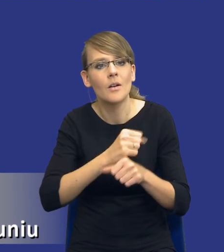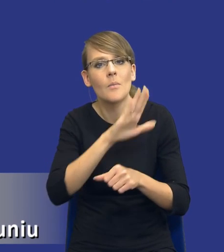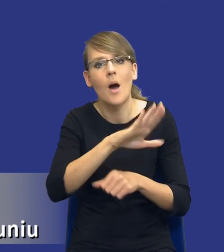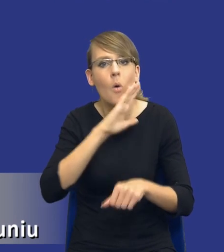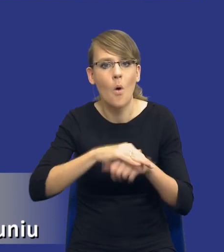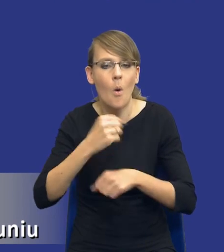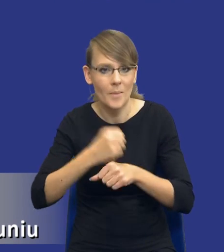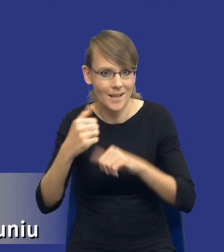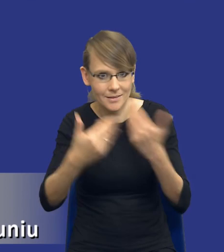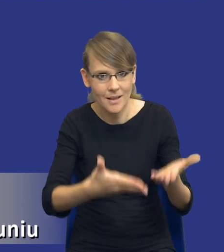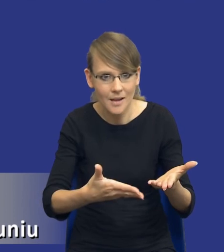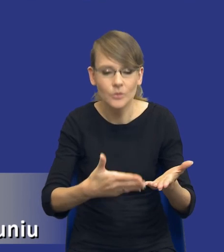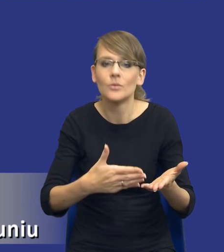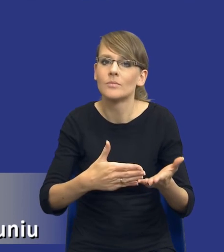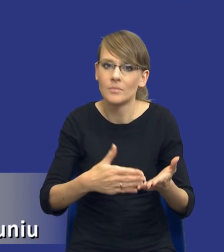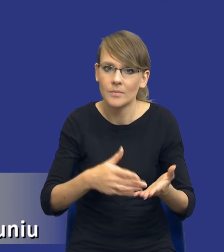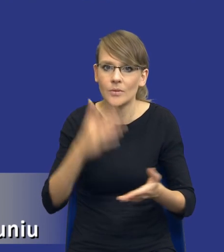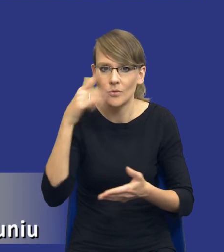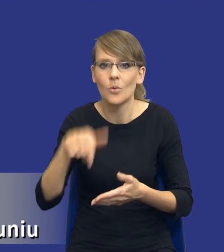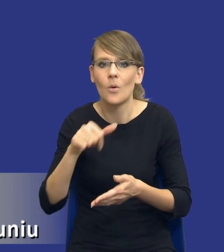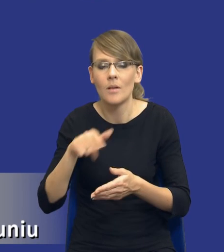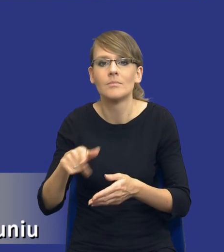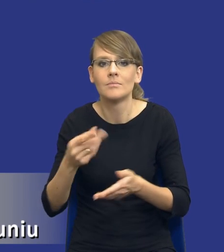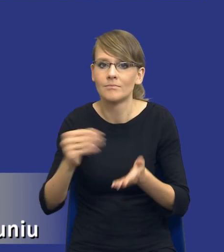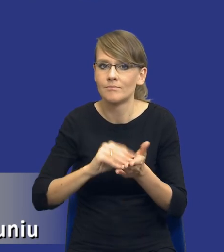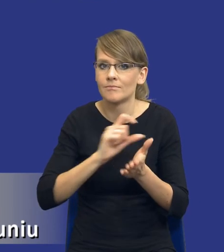że jest to jednak klauzula o charakterze społecznym, która jakiś tam aspekt